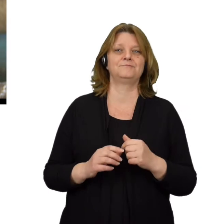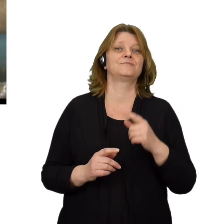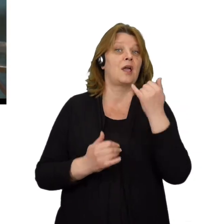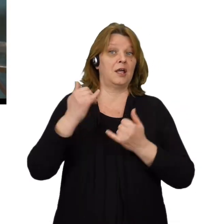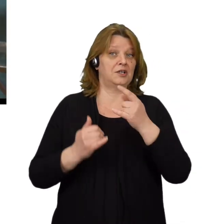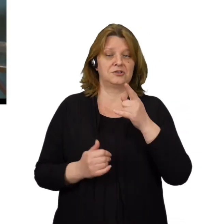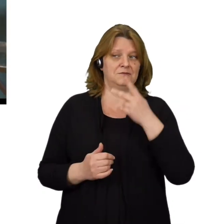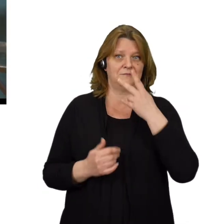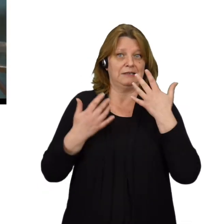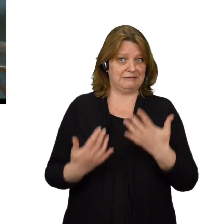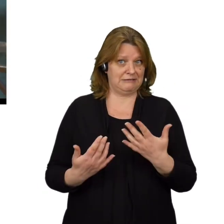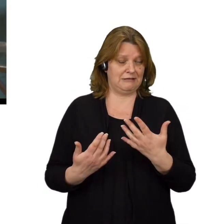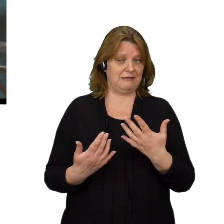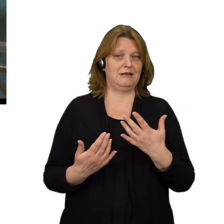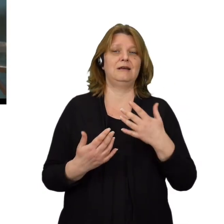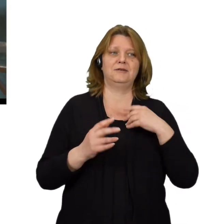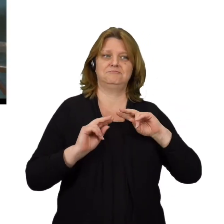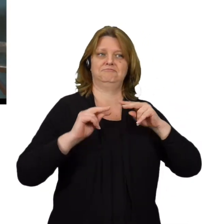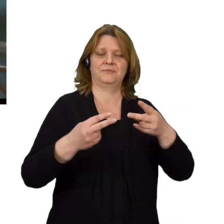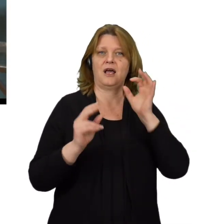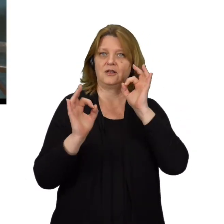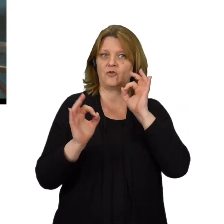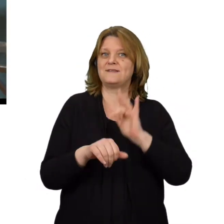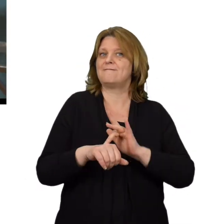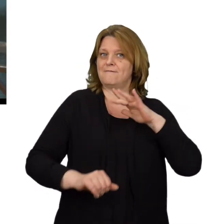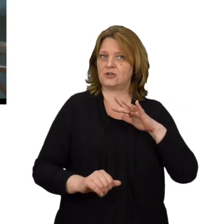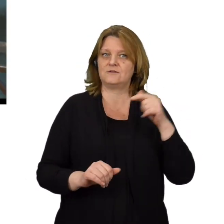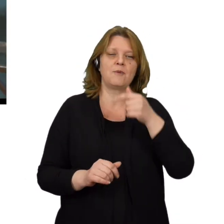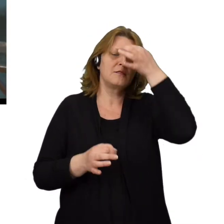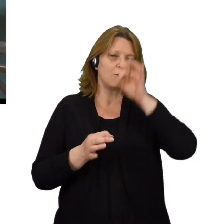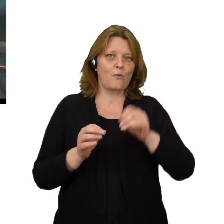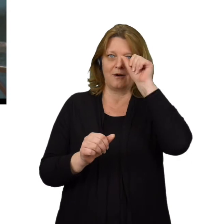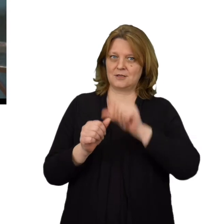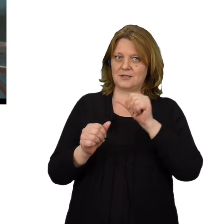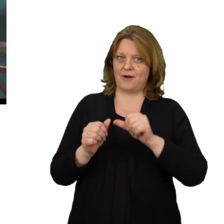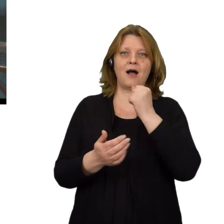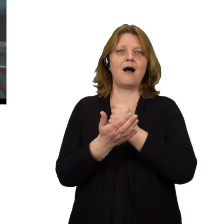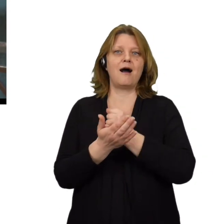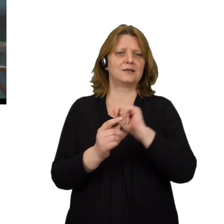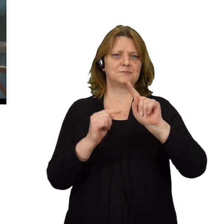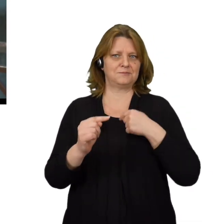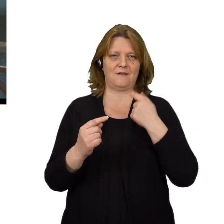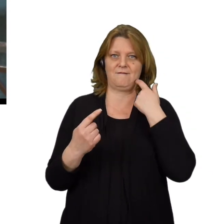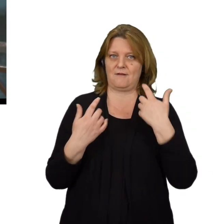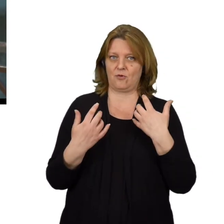W momencie gdy zamierzasz podać jakieś wrażliwe dane należy dokładnie sprawdzić adres z jakiego przyszła wiadomość